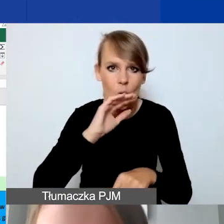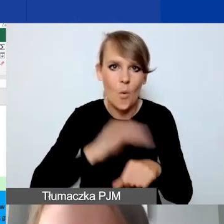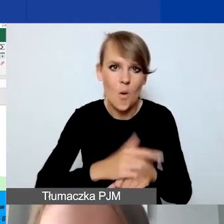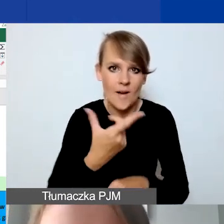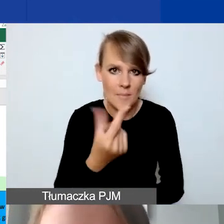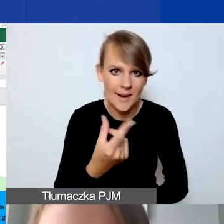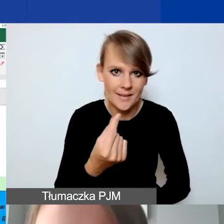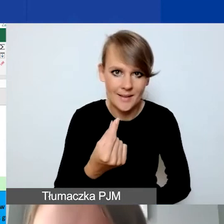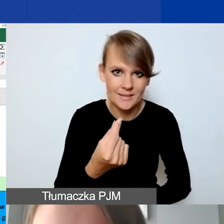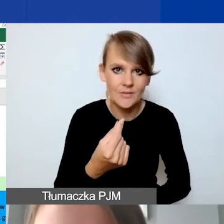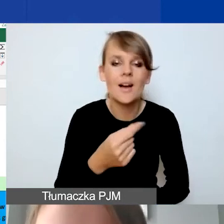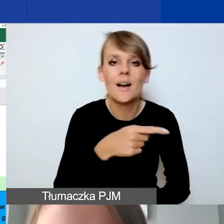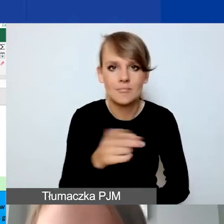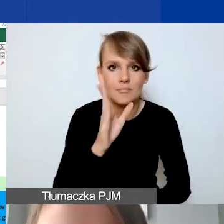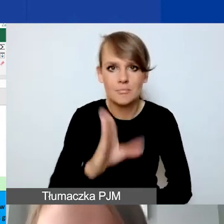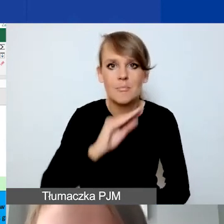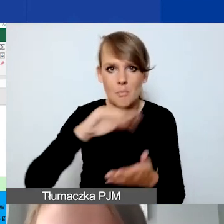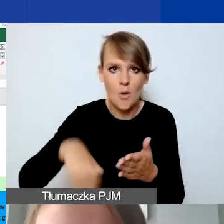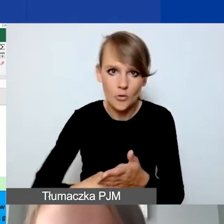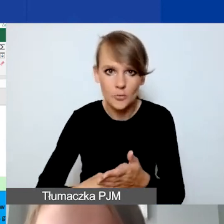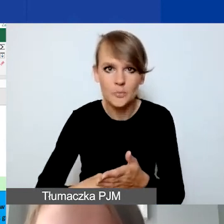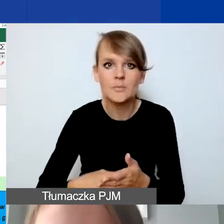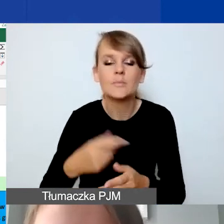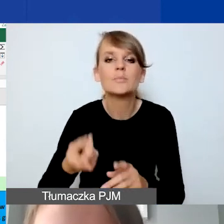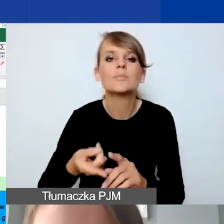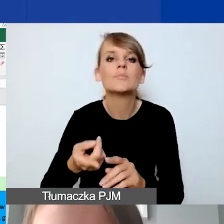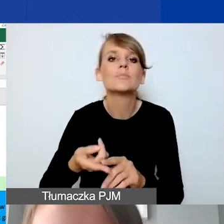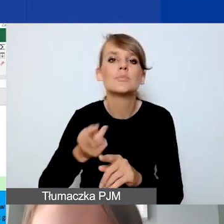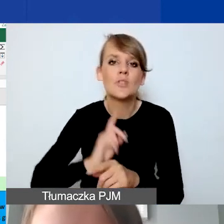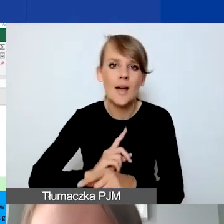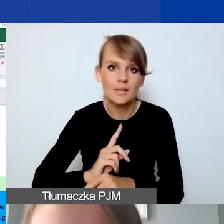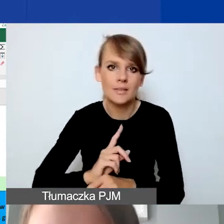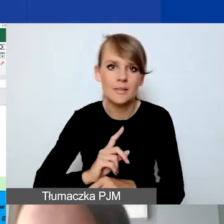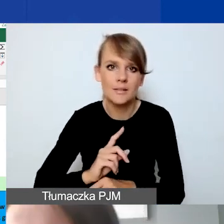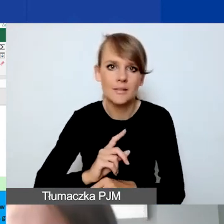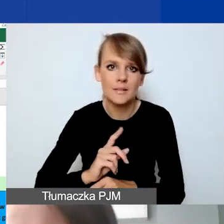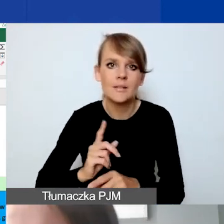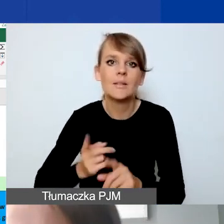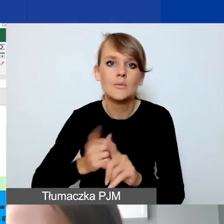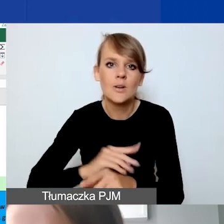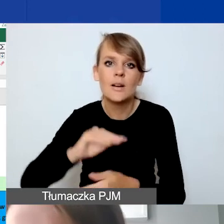którą będą państwo podpisywać przed podpisaniem umowy grantowej.